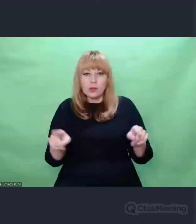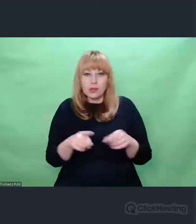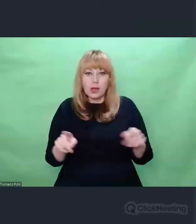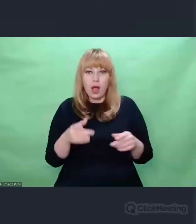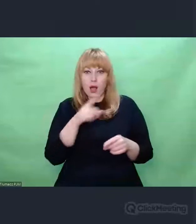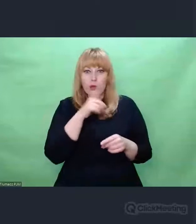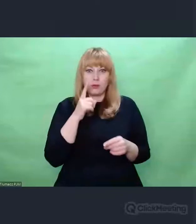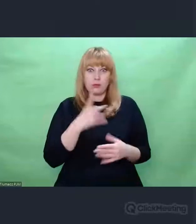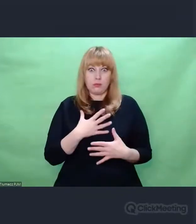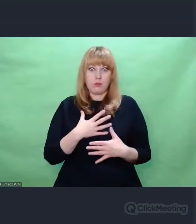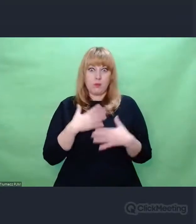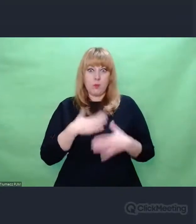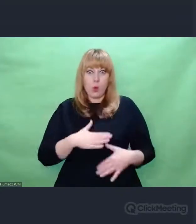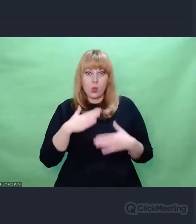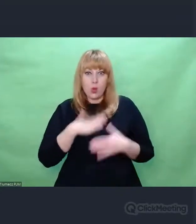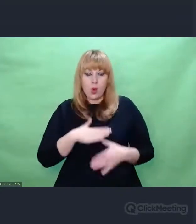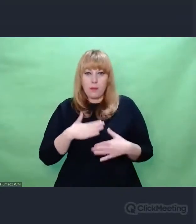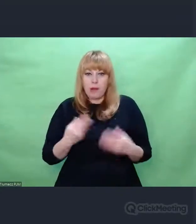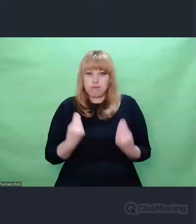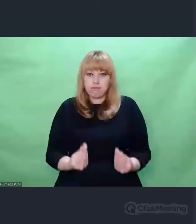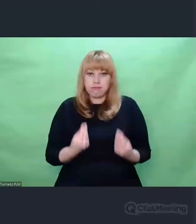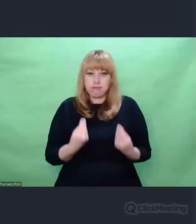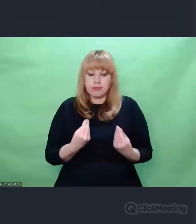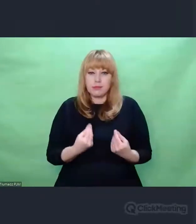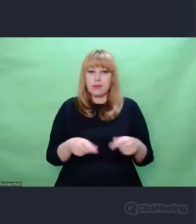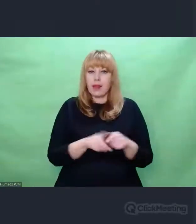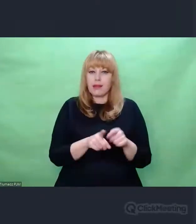co nie przeszkadzało mu współpracować nad największymi dziełami